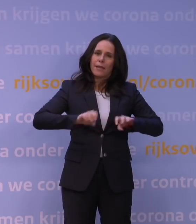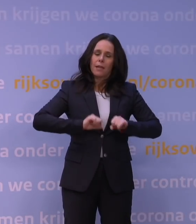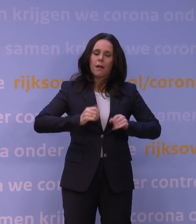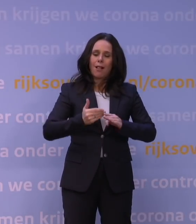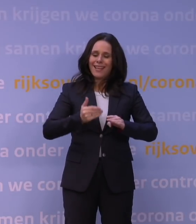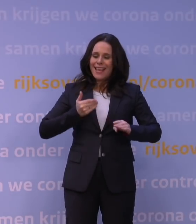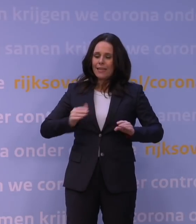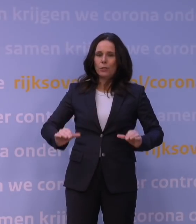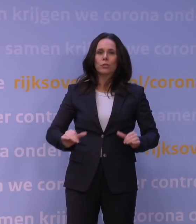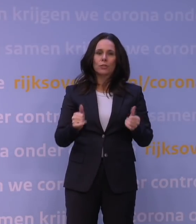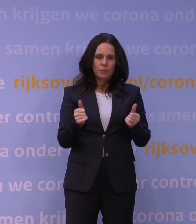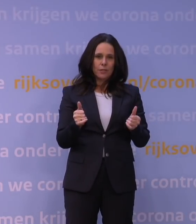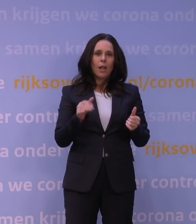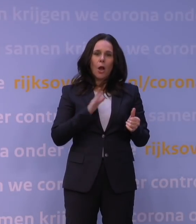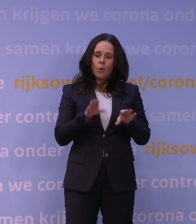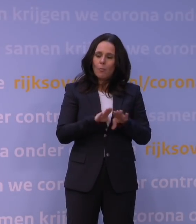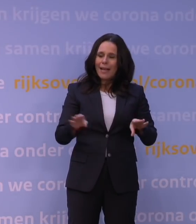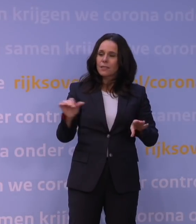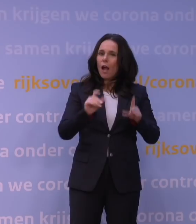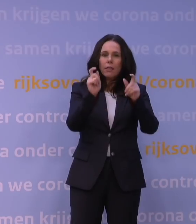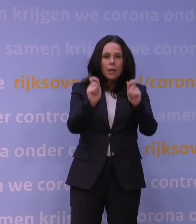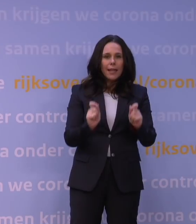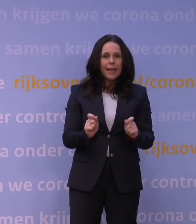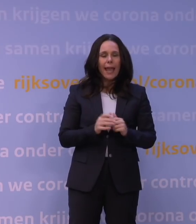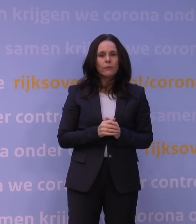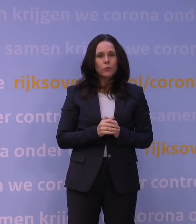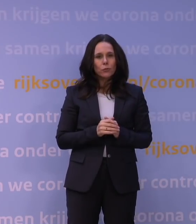ook op grond van andere gegevens, zoals opnieuw hoeveel gevallen er waren,